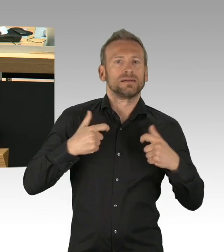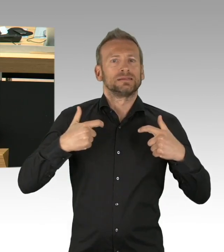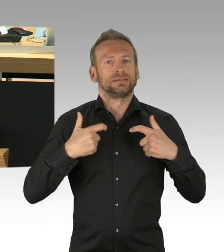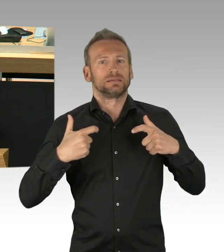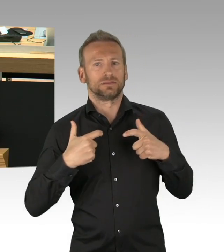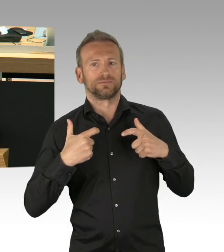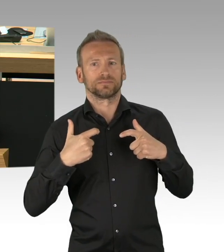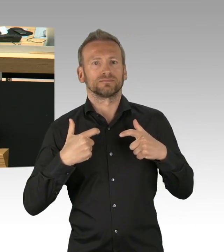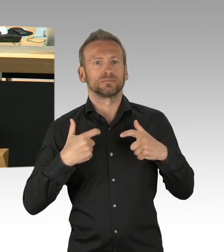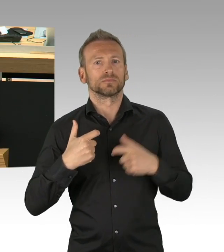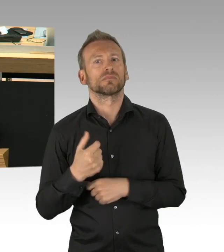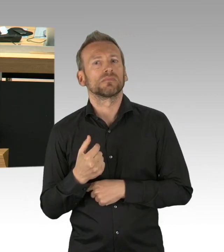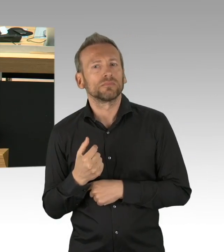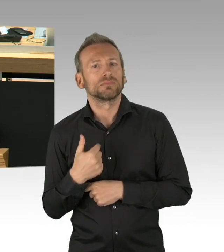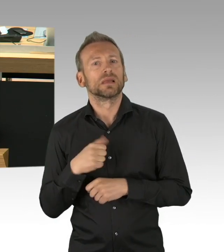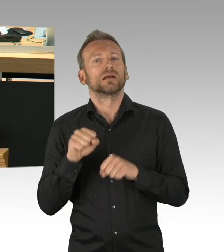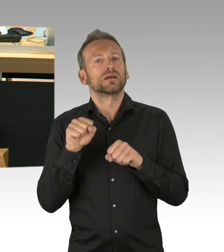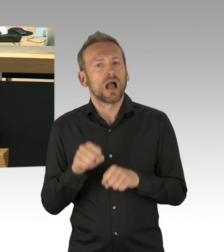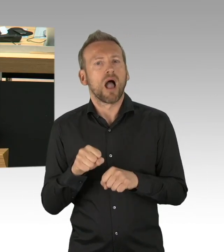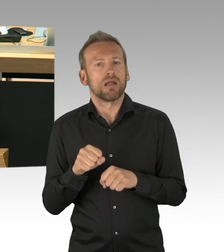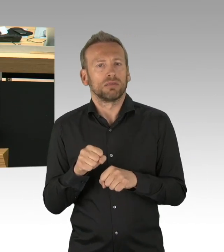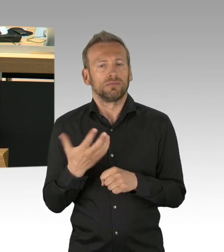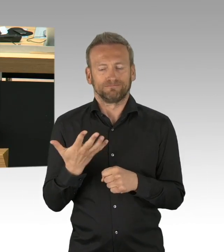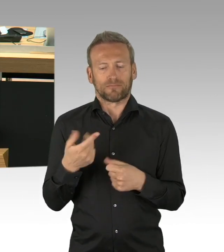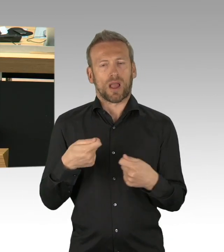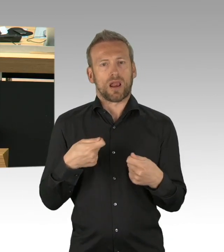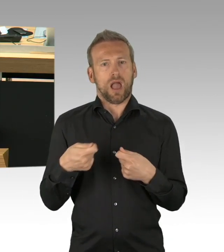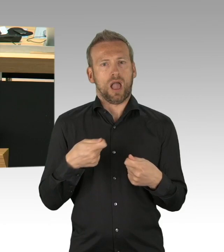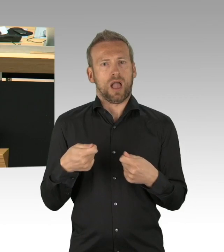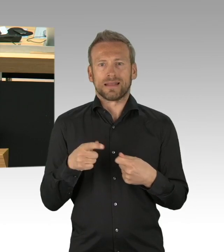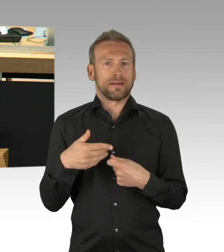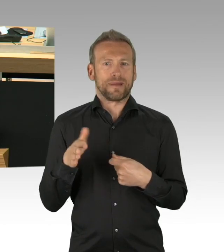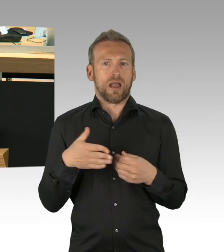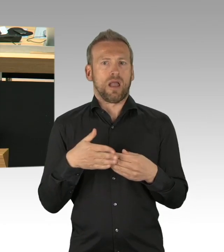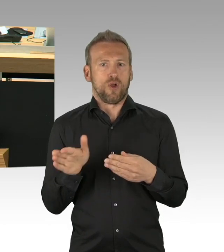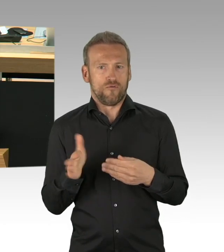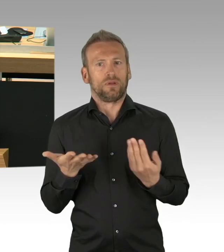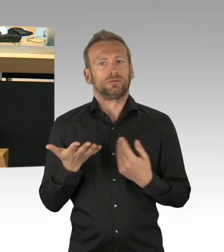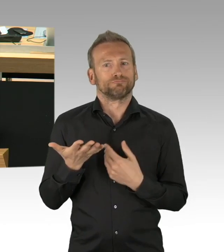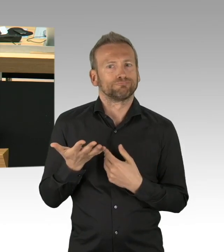Im Vorfeld. Frühzeitig und vollständig. Dass es in dieser Situation, in der wir uns befinden,